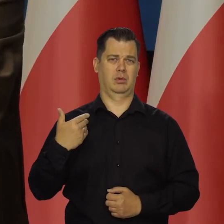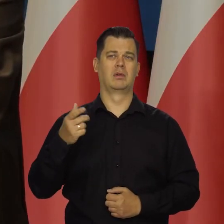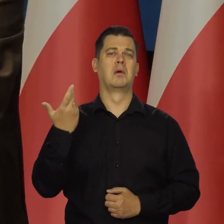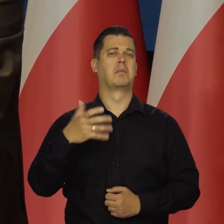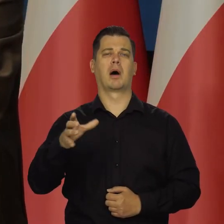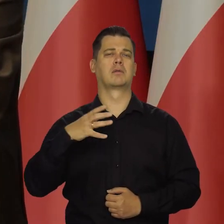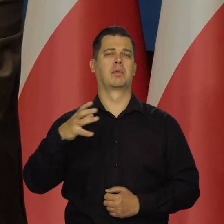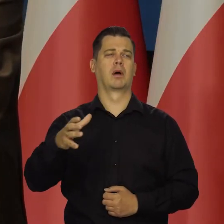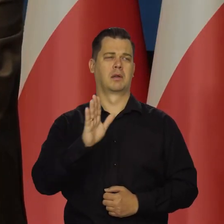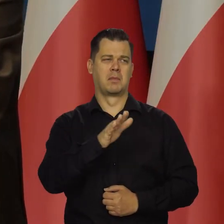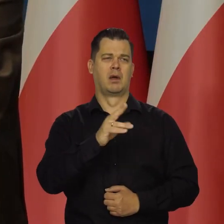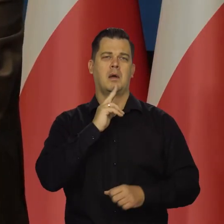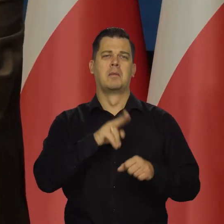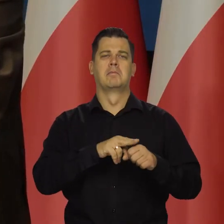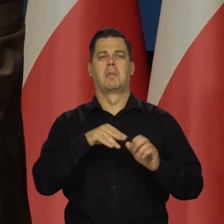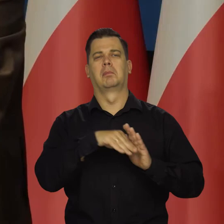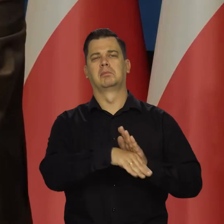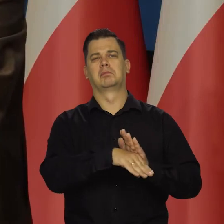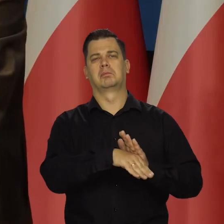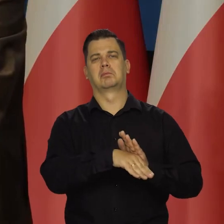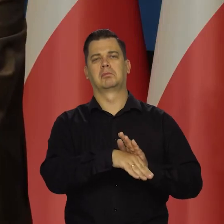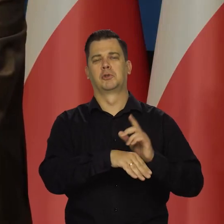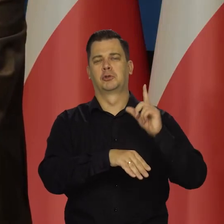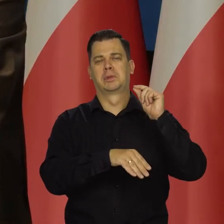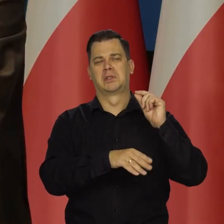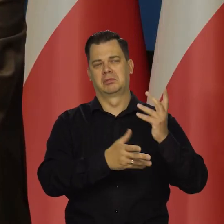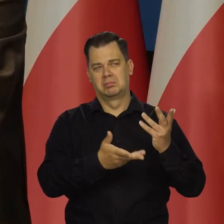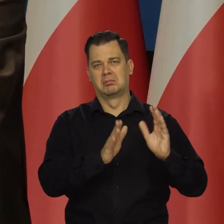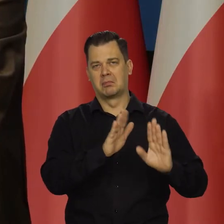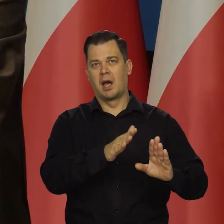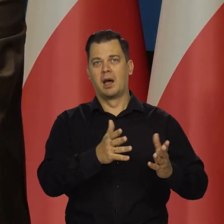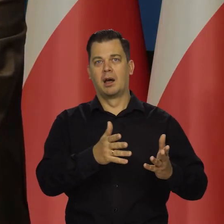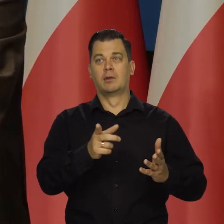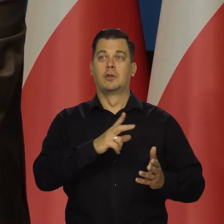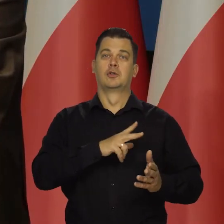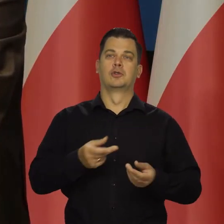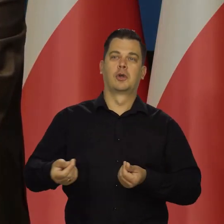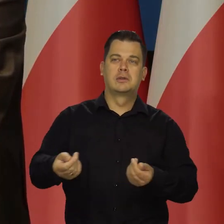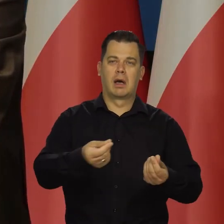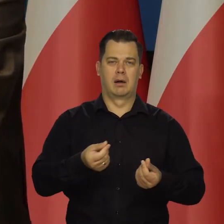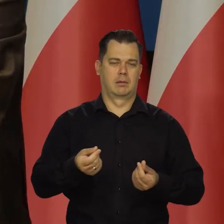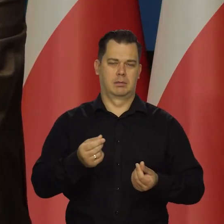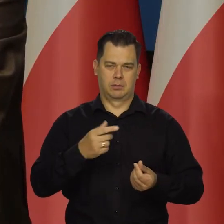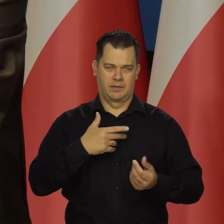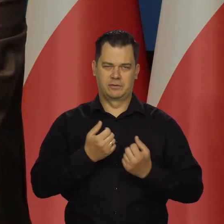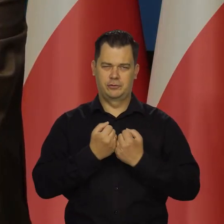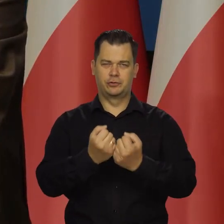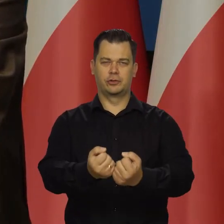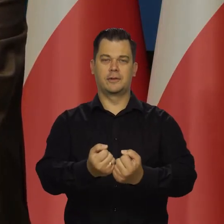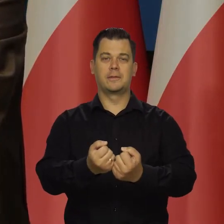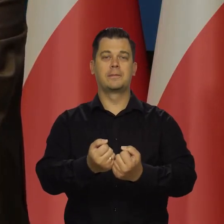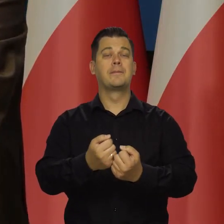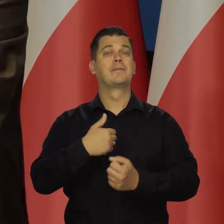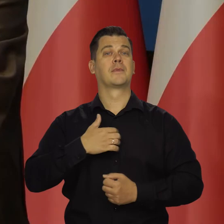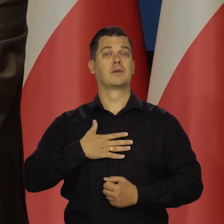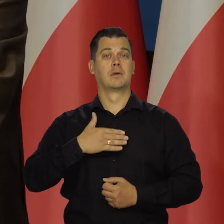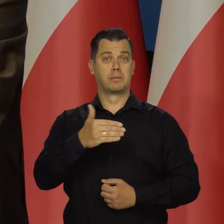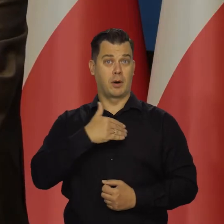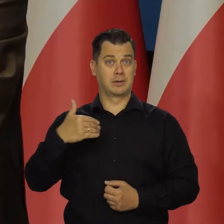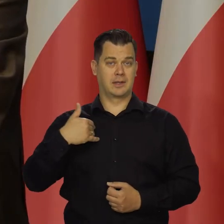mają ogromne zasoby, którymi mogą działać socjalnie i tak dalej. W moim przekonaniu Polska nie może sobie na to pozwolić,